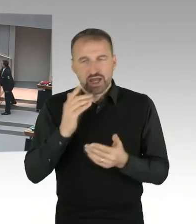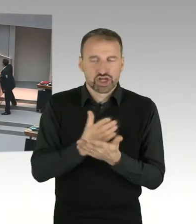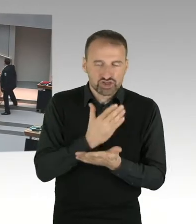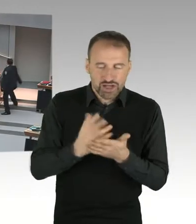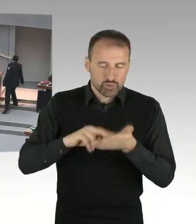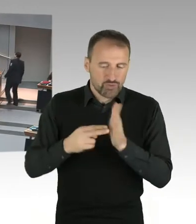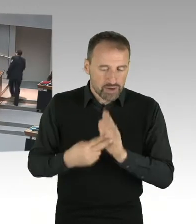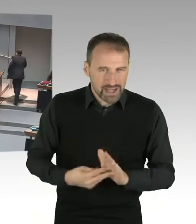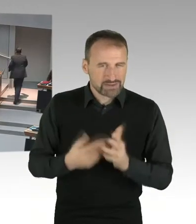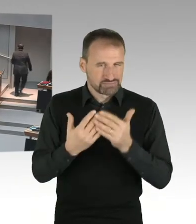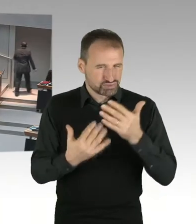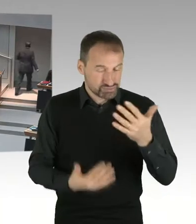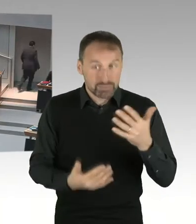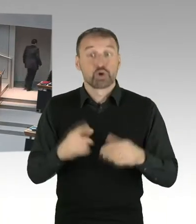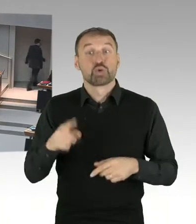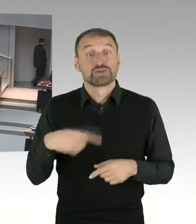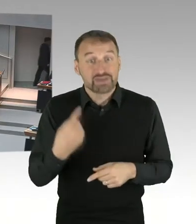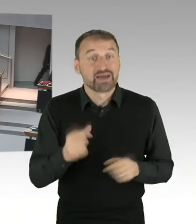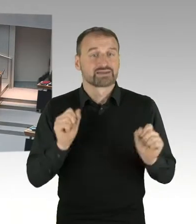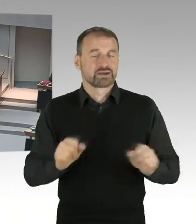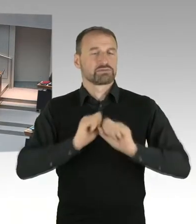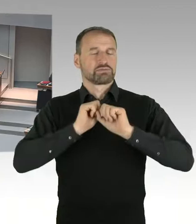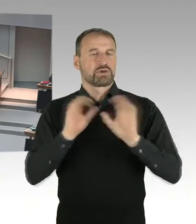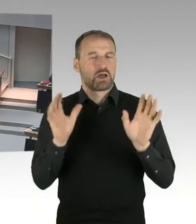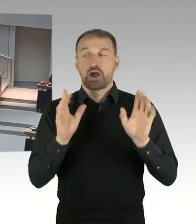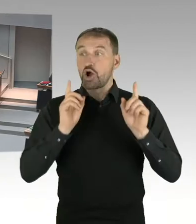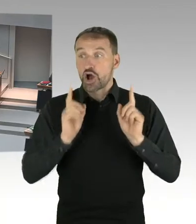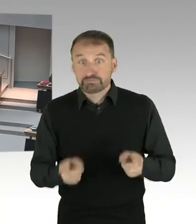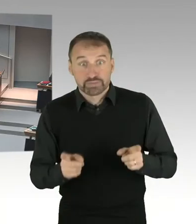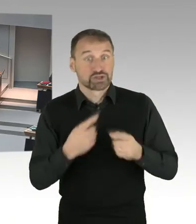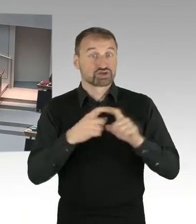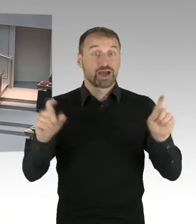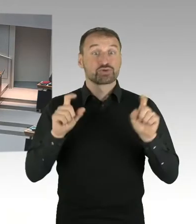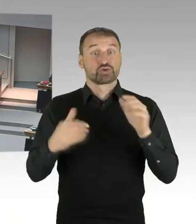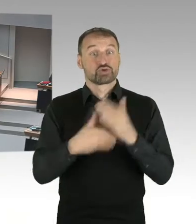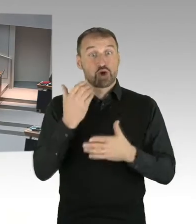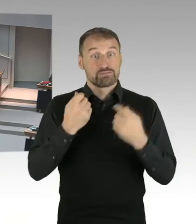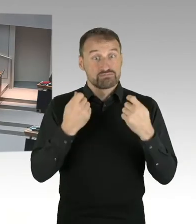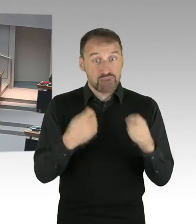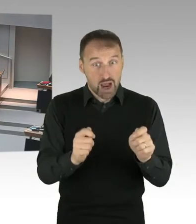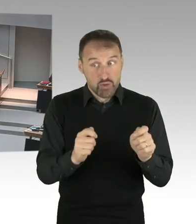von Wohnungen in Kauf genommen werden sollte. Wie es sich mit den Denkmalschutzbelangen verhält,